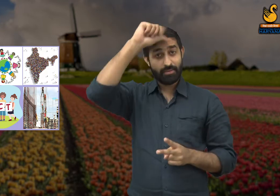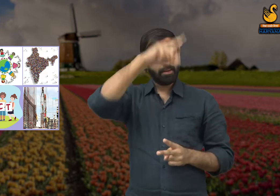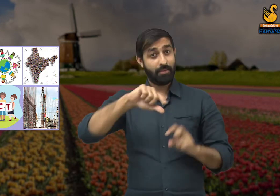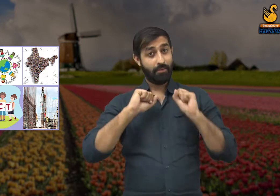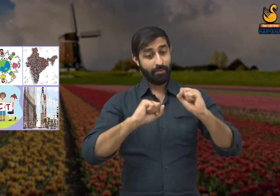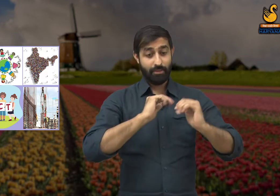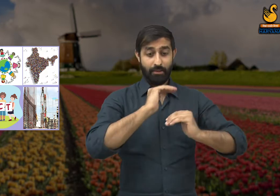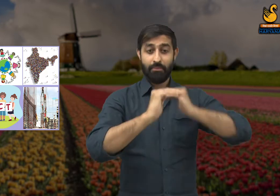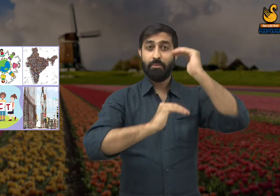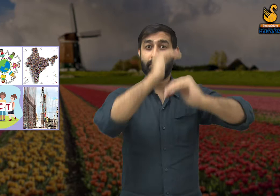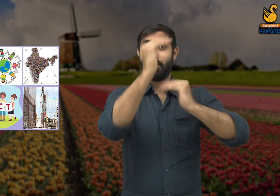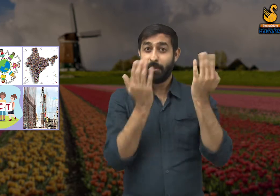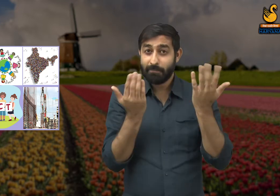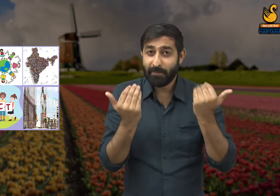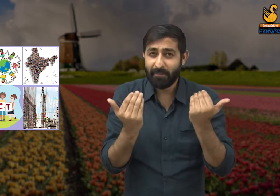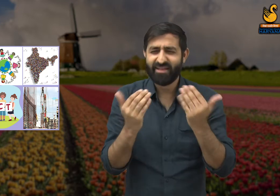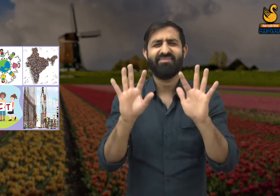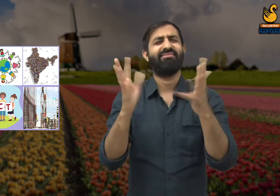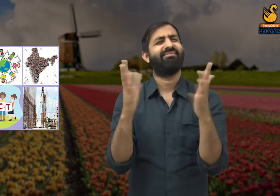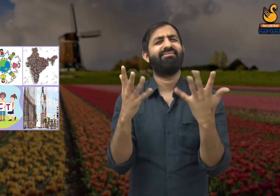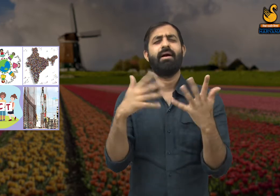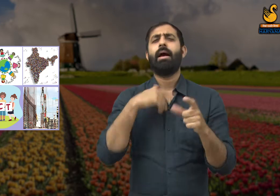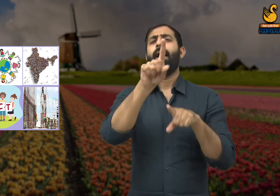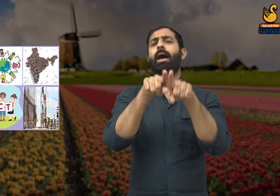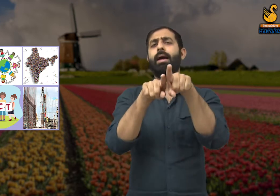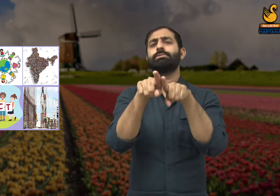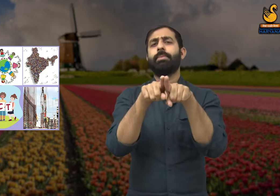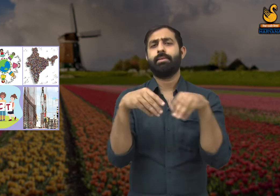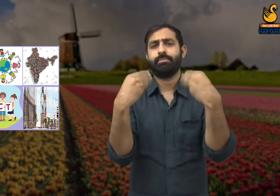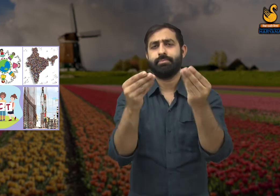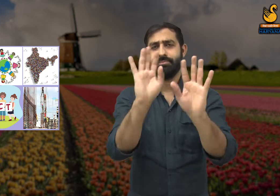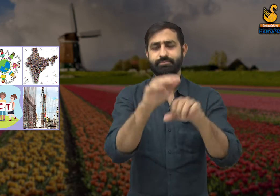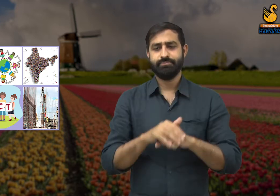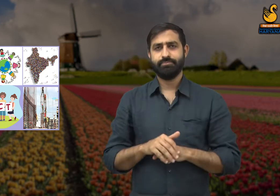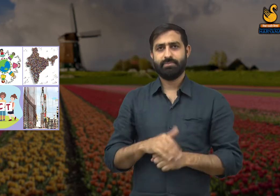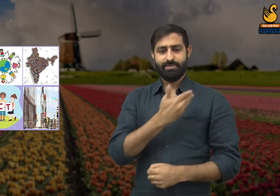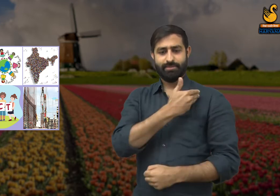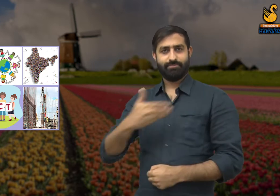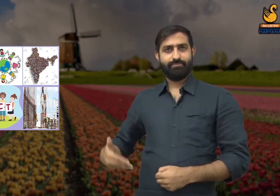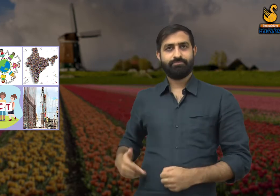तो हमारे देश का विकास नहीं हो पाएगा. इसका मैं आपको एक उदाहरण देता हूं.